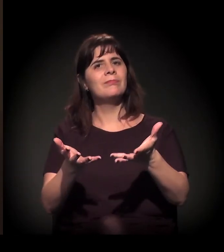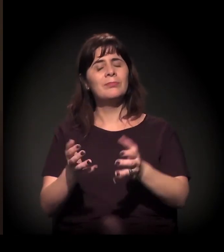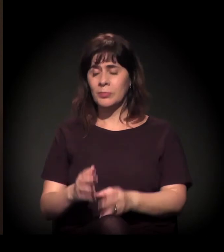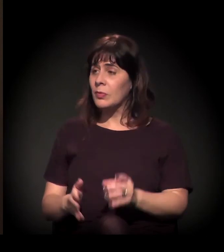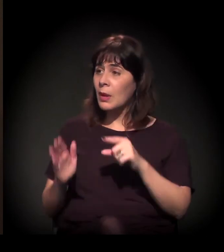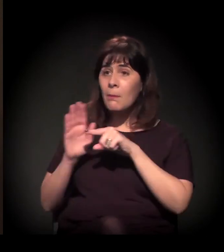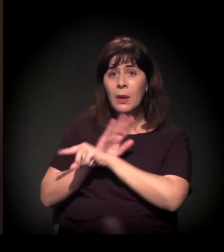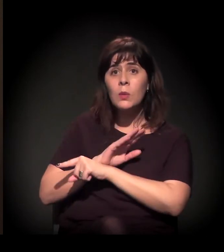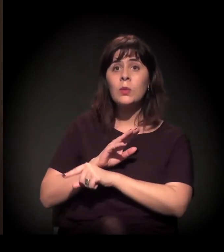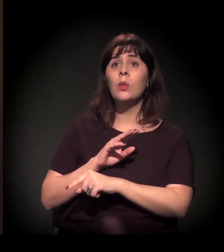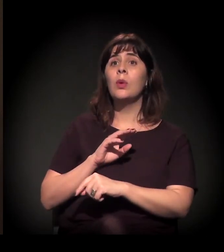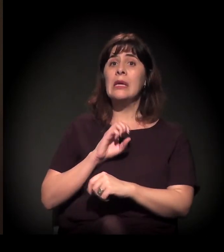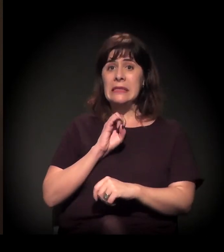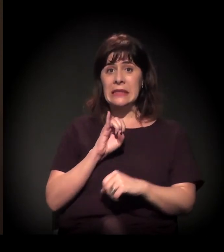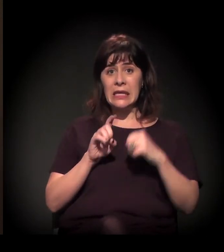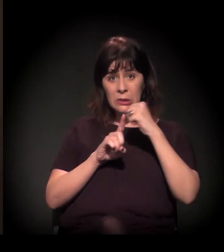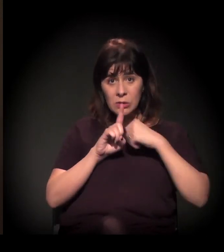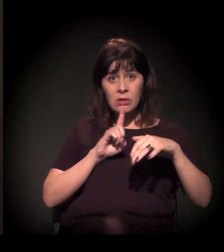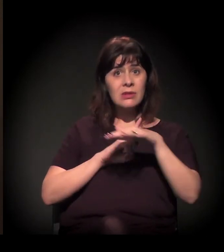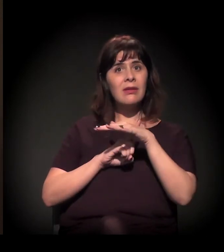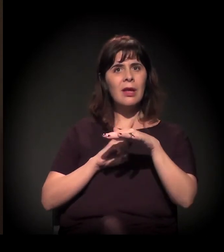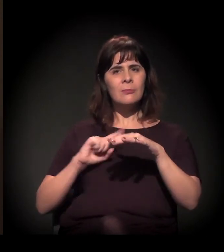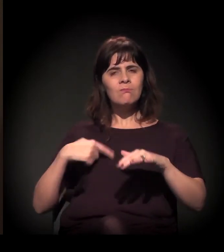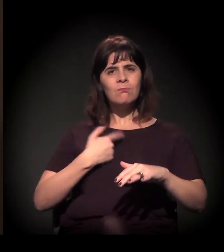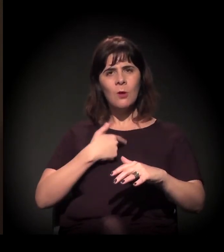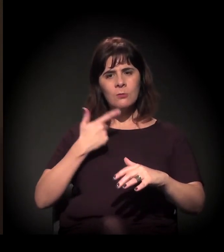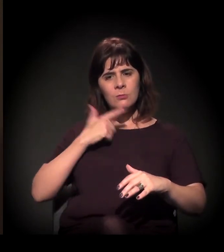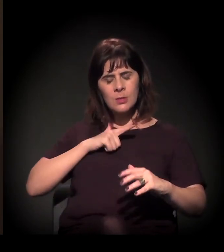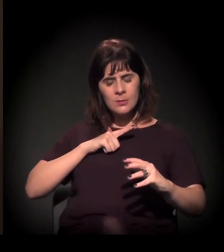Quando a sociedade se mobiliza, nós somos o governo;